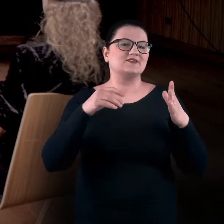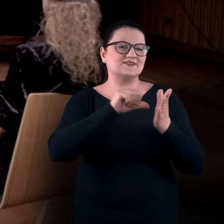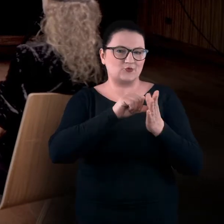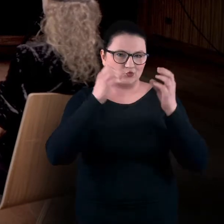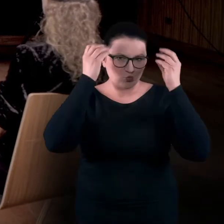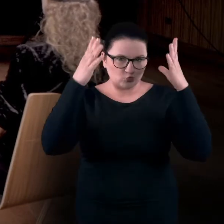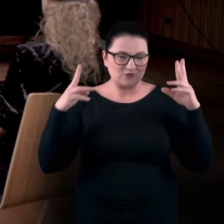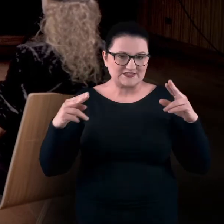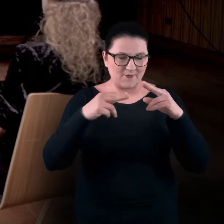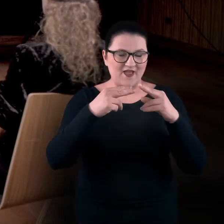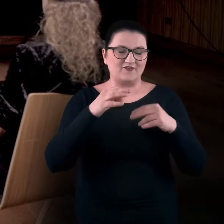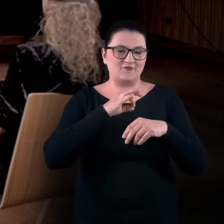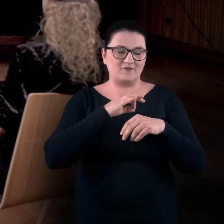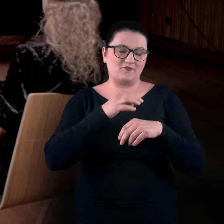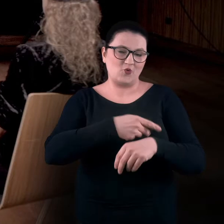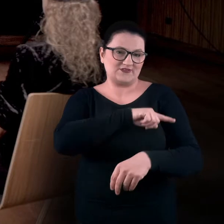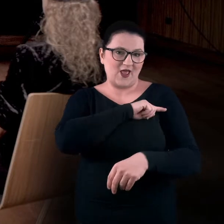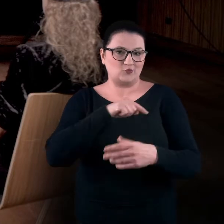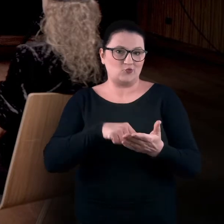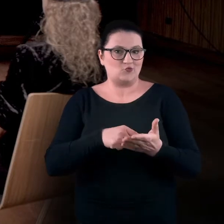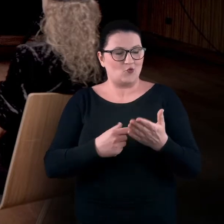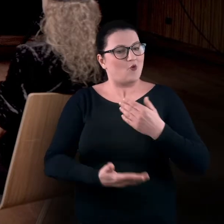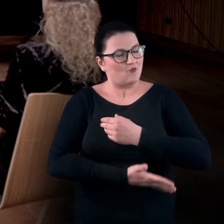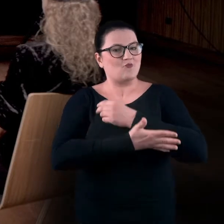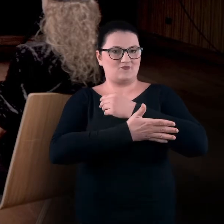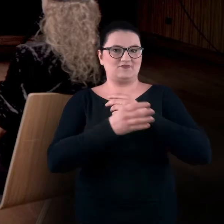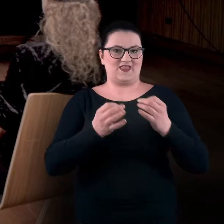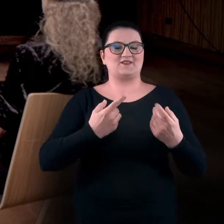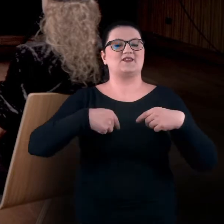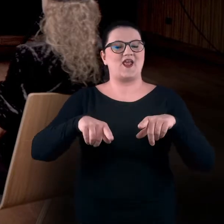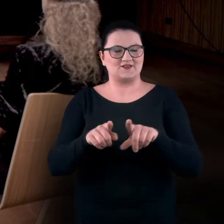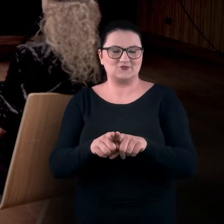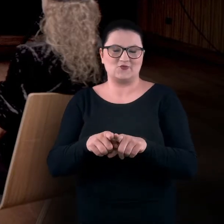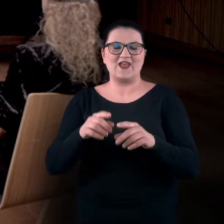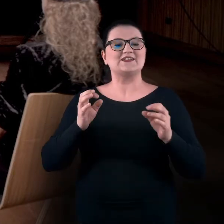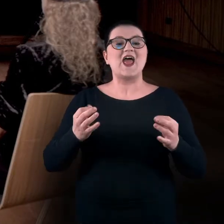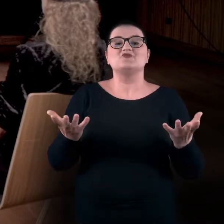aby realizować warsztaty sensualne. Jesteśmy teraz w Scenie Nowej w Centrum Kultury Zamek.